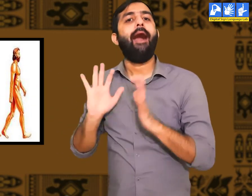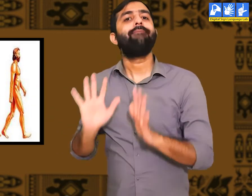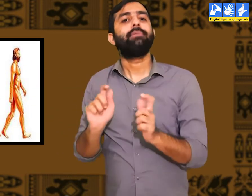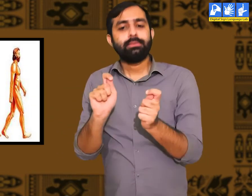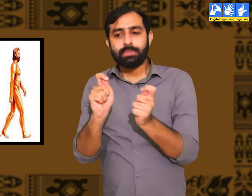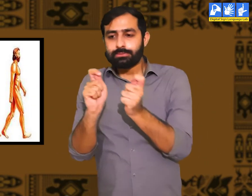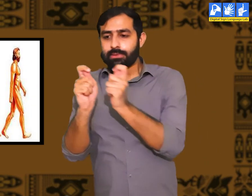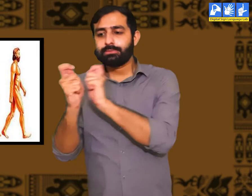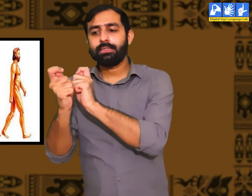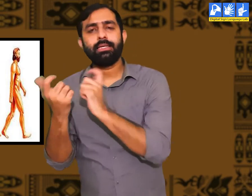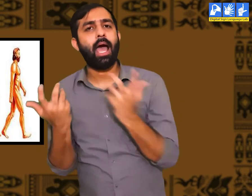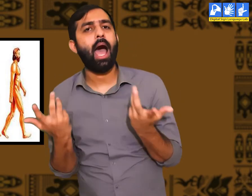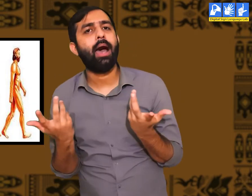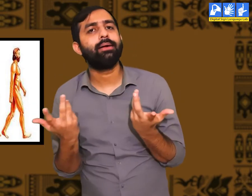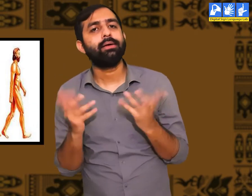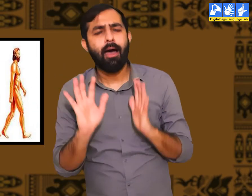जिसे हम जैविक विकास कहतें हैं।